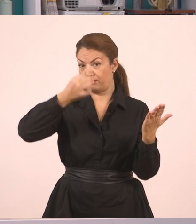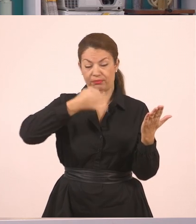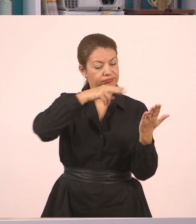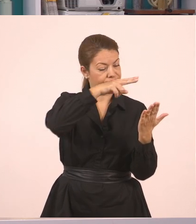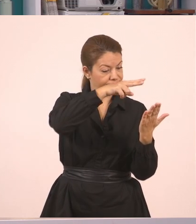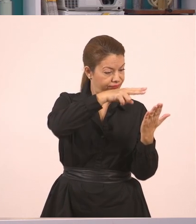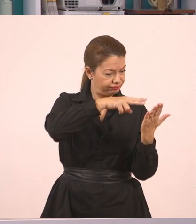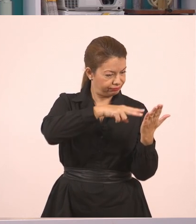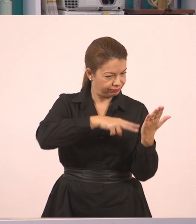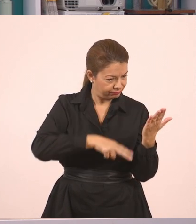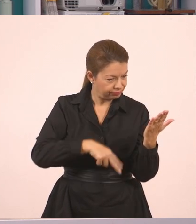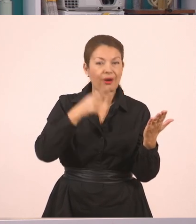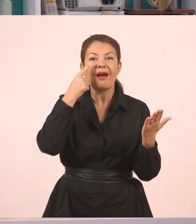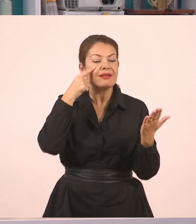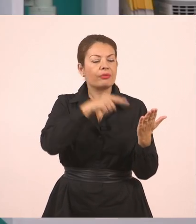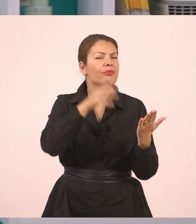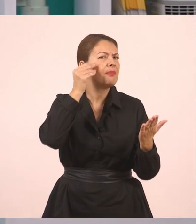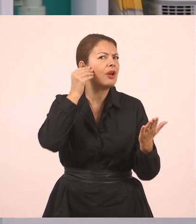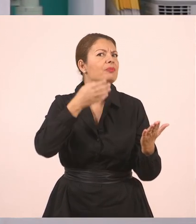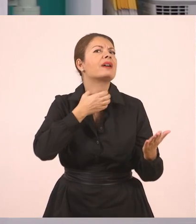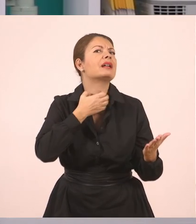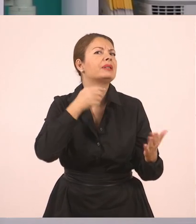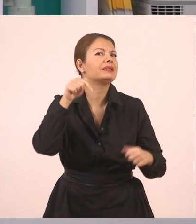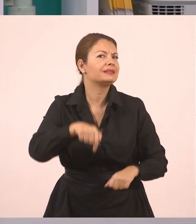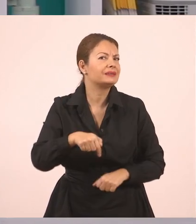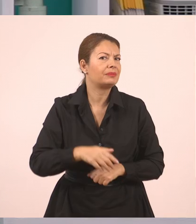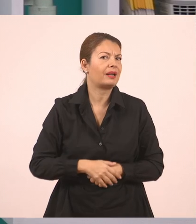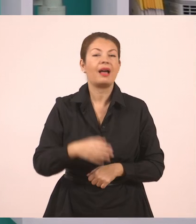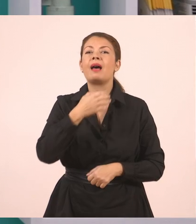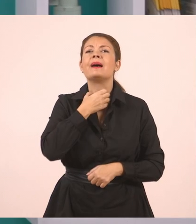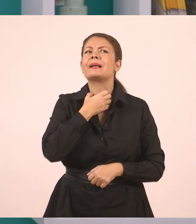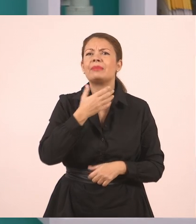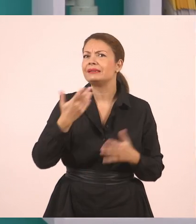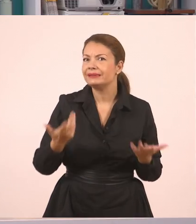και να δουν και το γραμματικό φαινόμενο που θα εξετάσουμε. Είναι ο ευθύς και ο πλάγιος λόγος.